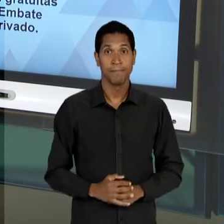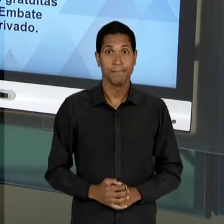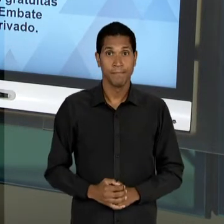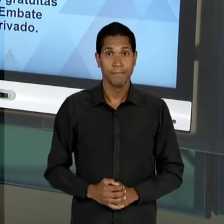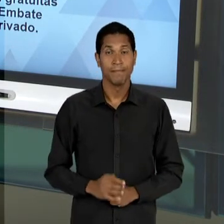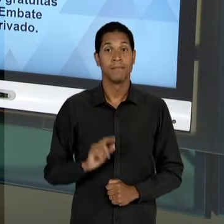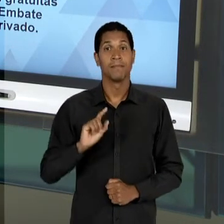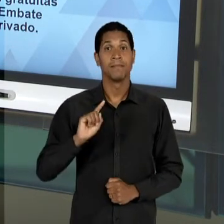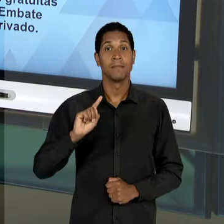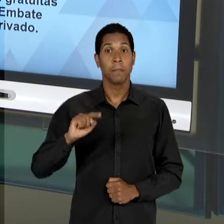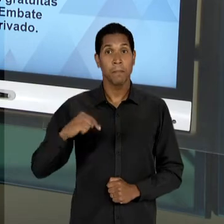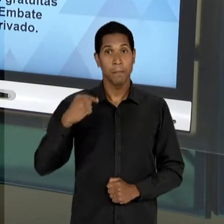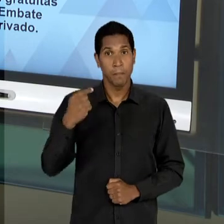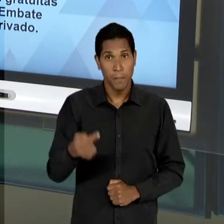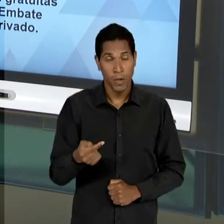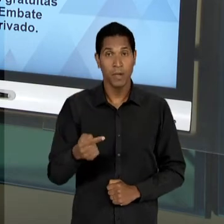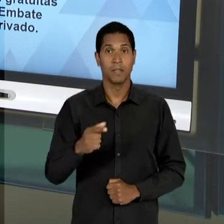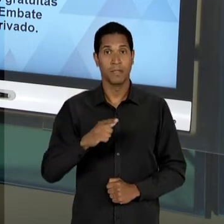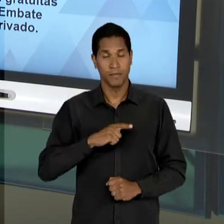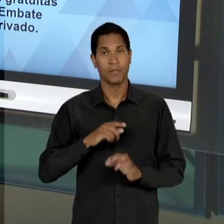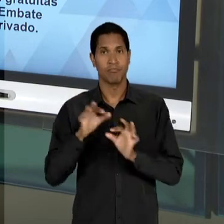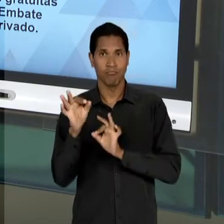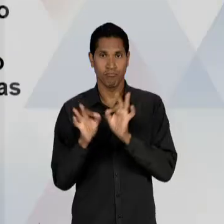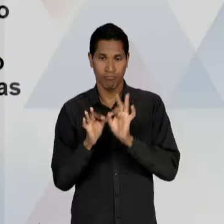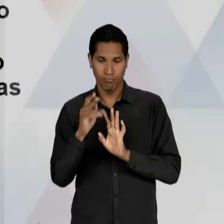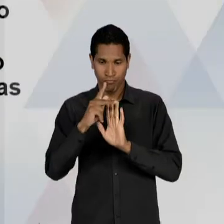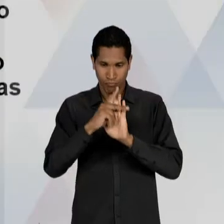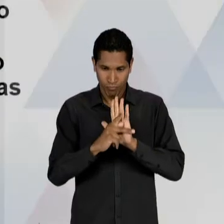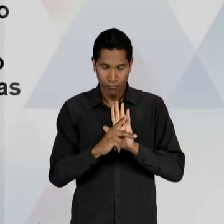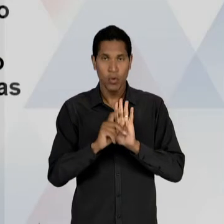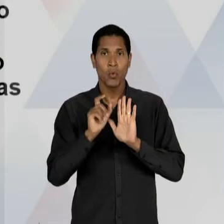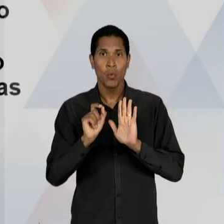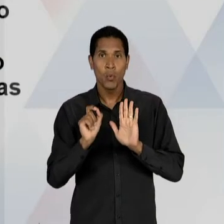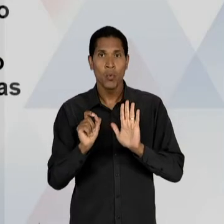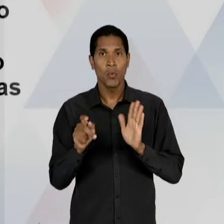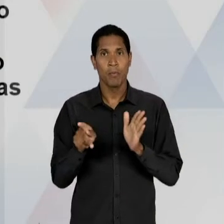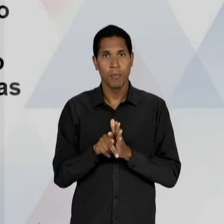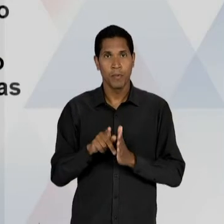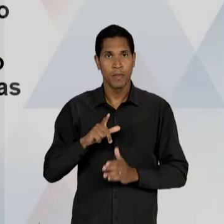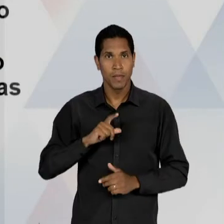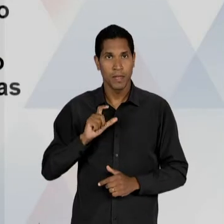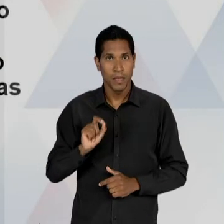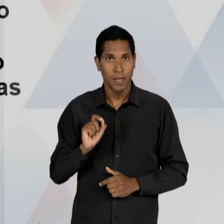SEQUÊNCIA À ELABORAÇÃO DO ANTEPROJETO, NÓS TEMOS UM PARECER DO CAPANEMA, GUSTAVO CAPANEMA, QUE